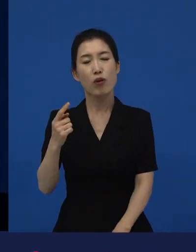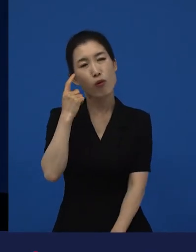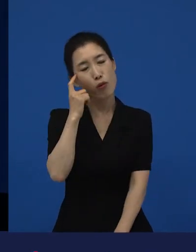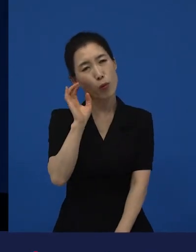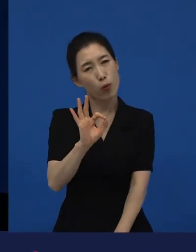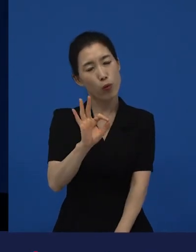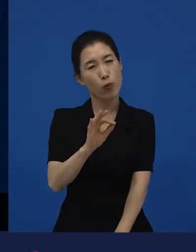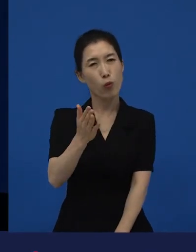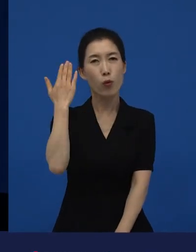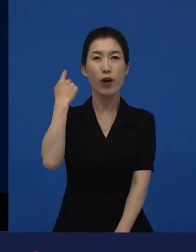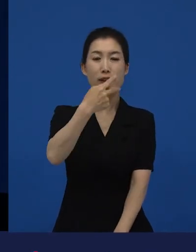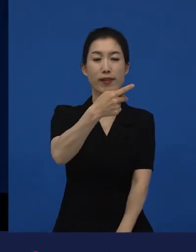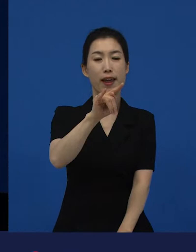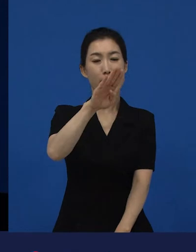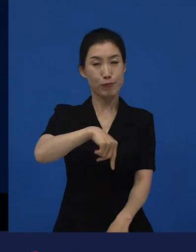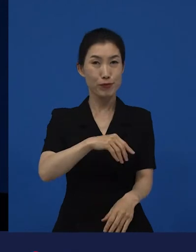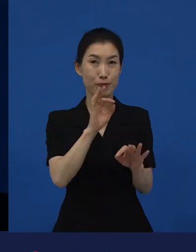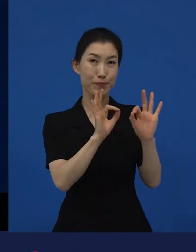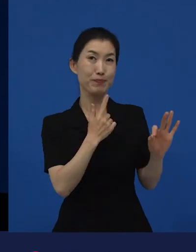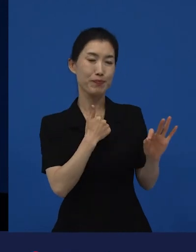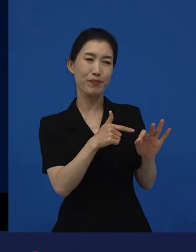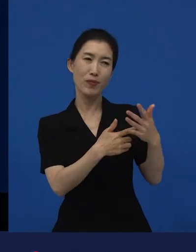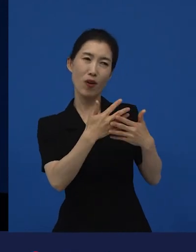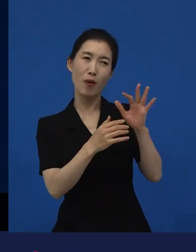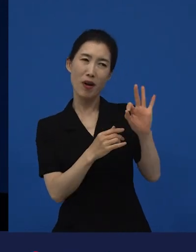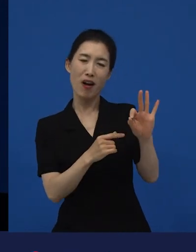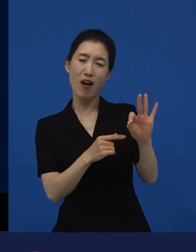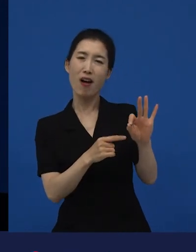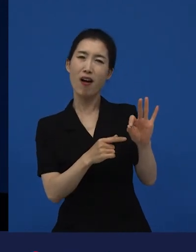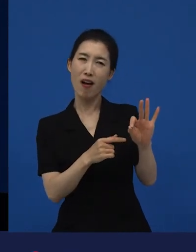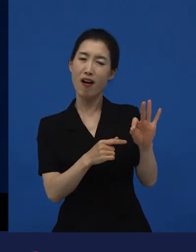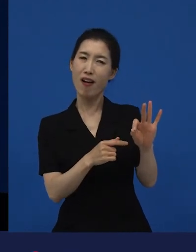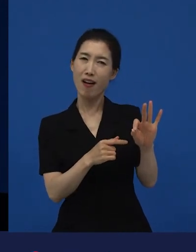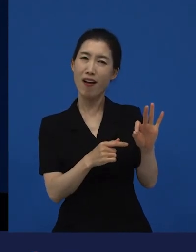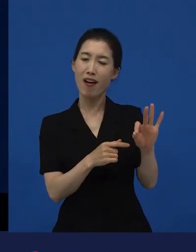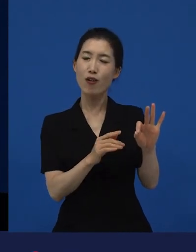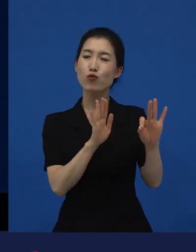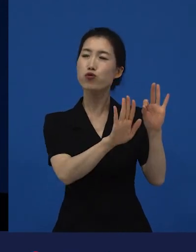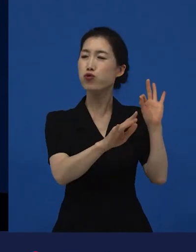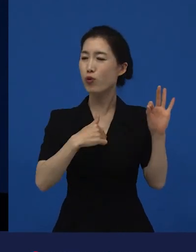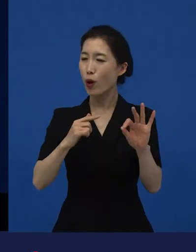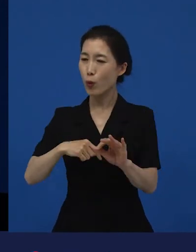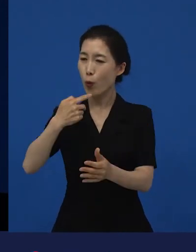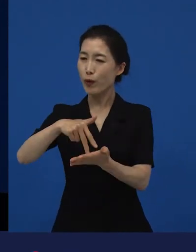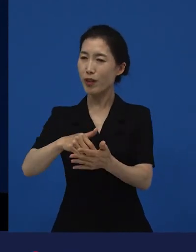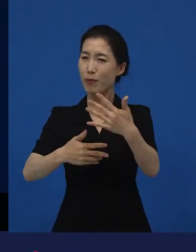제가 다양성 영화들을, 독립 영화들을 많이 보면서